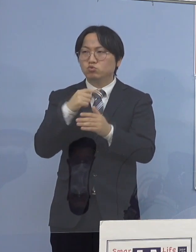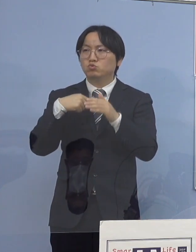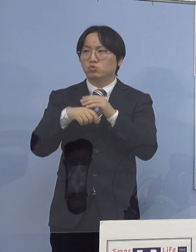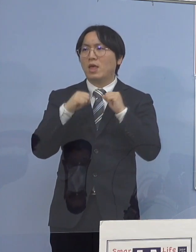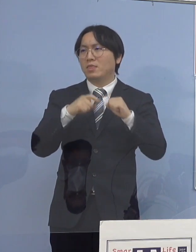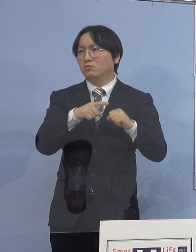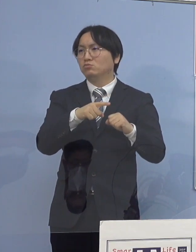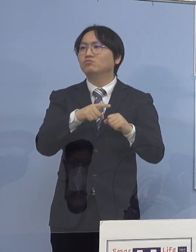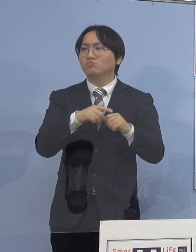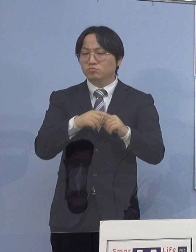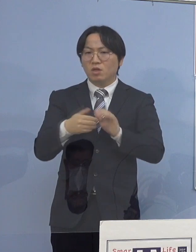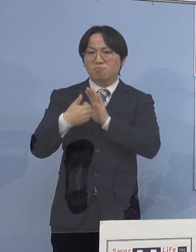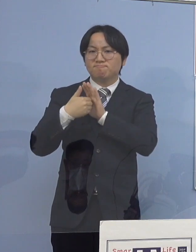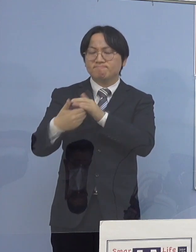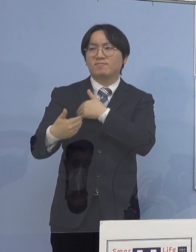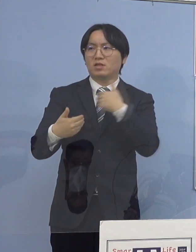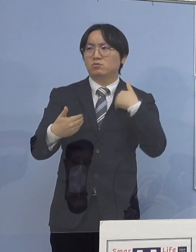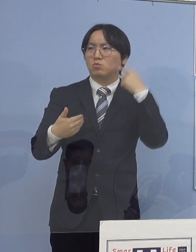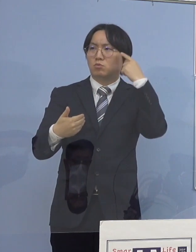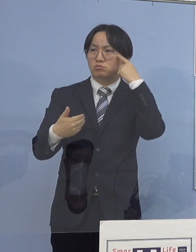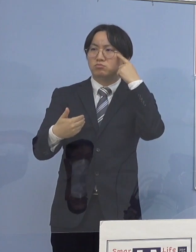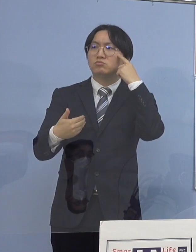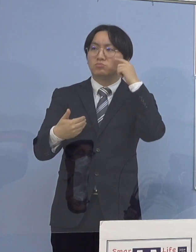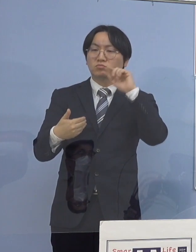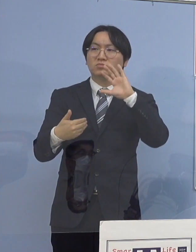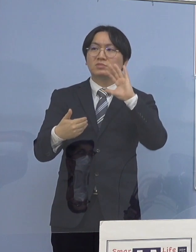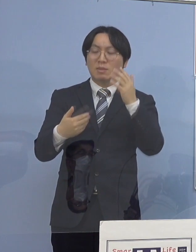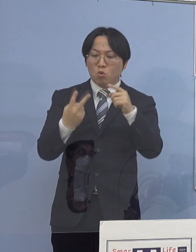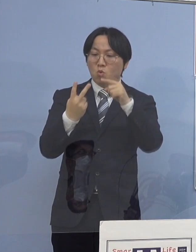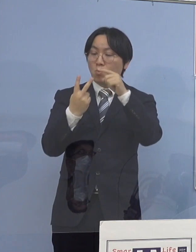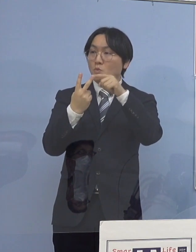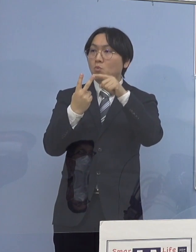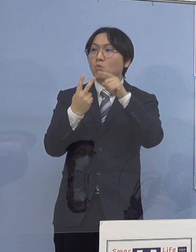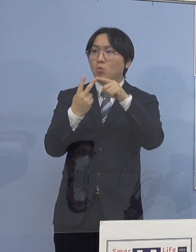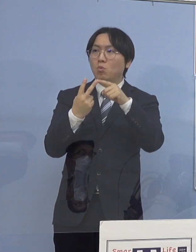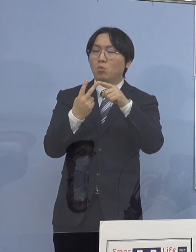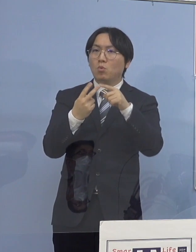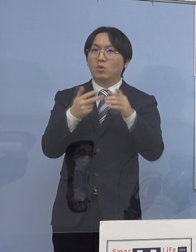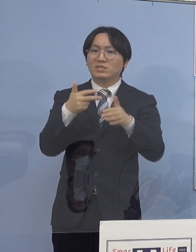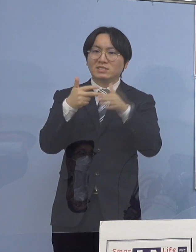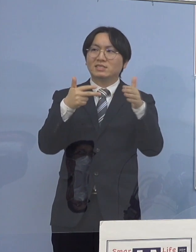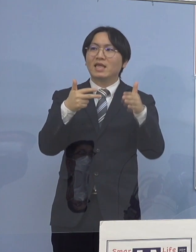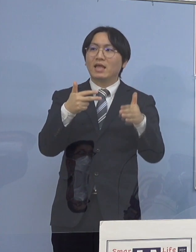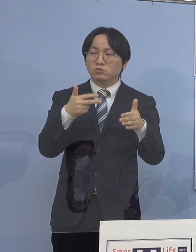ただ通所施設になってくると、これは 色んな方がご家庭から通って来られますから